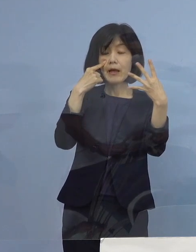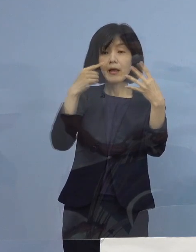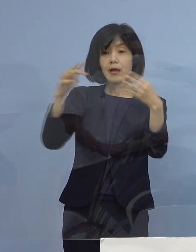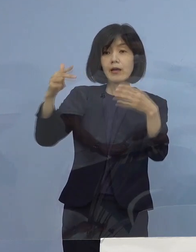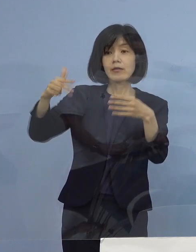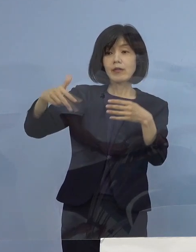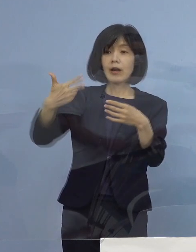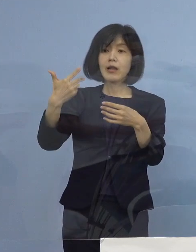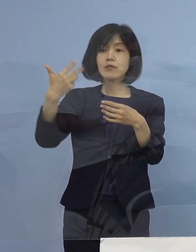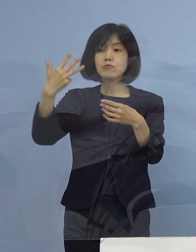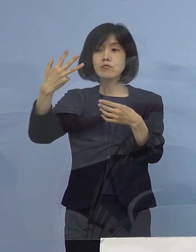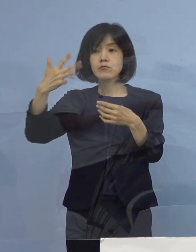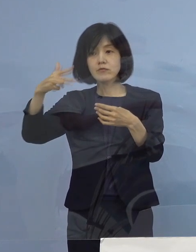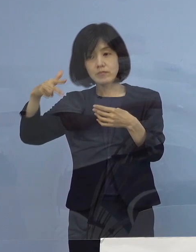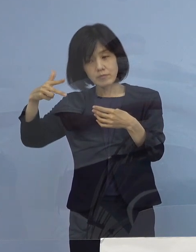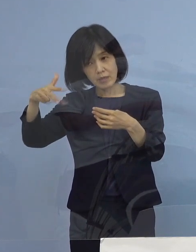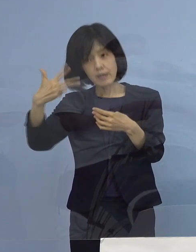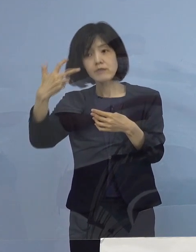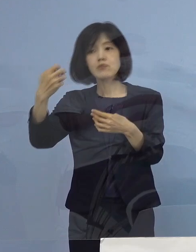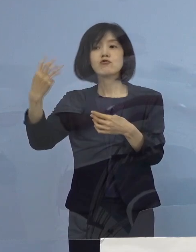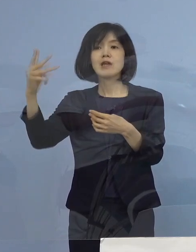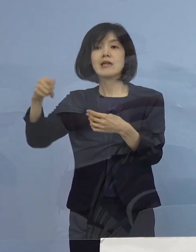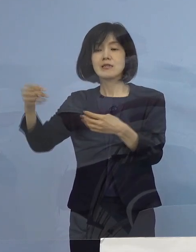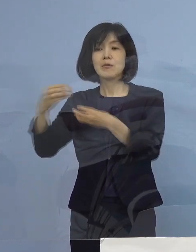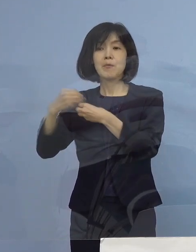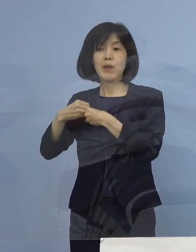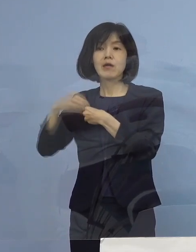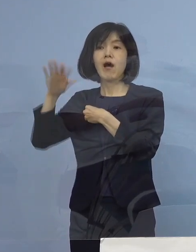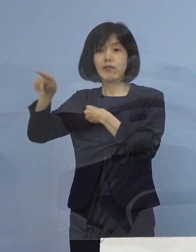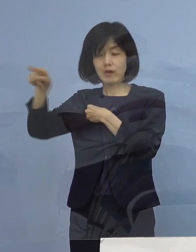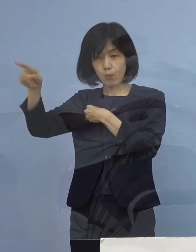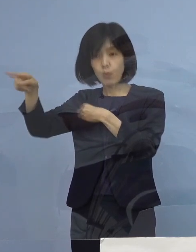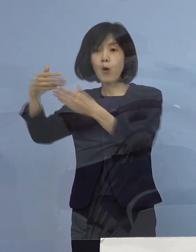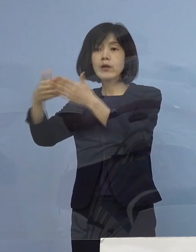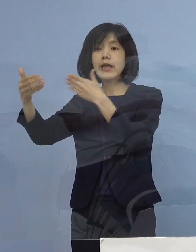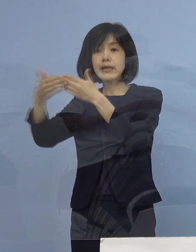ご考案をいただいた このシステムを スムーズに活用させていただく